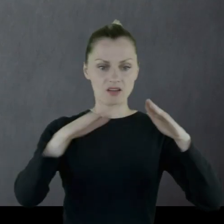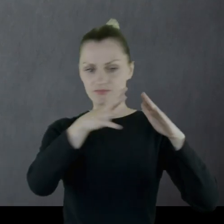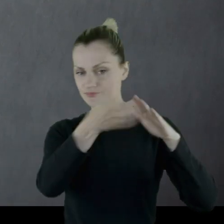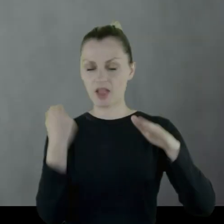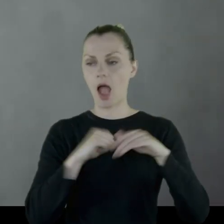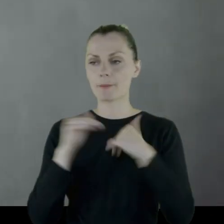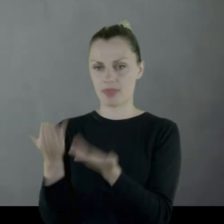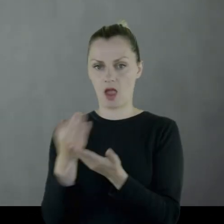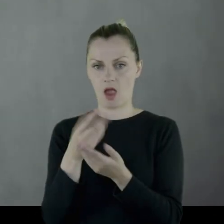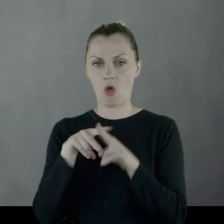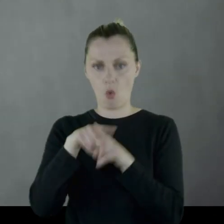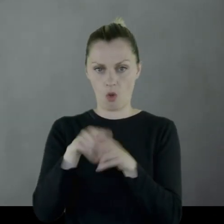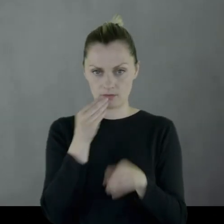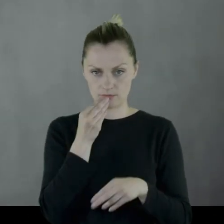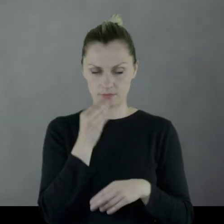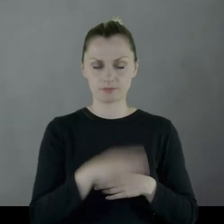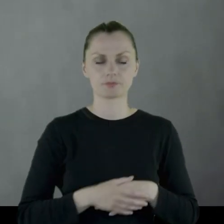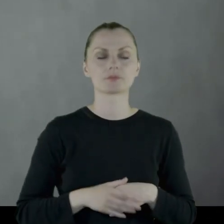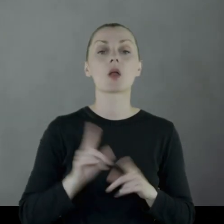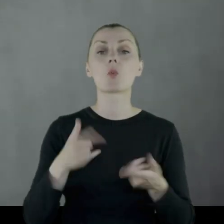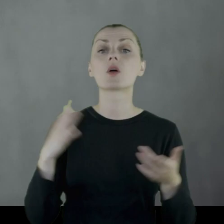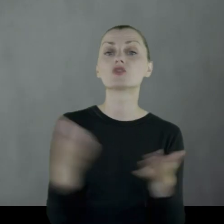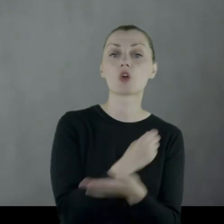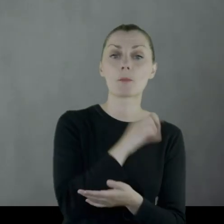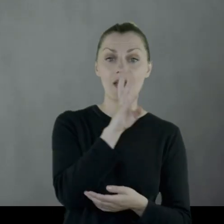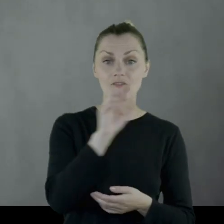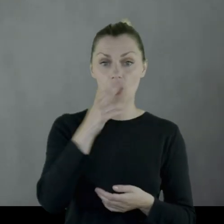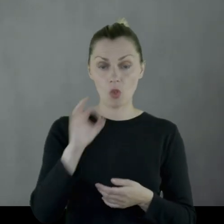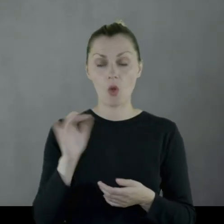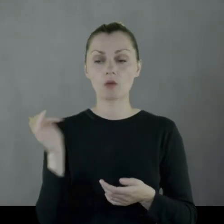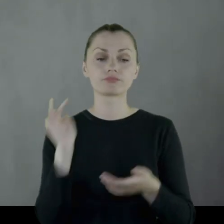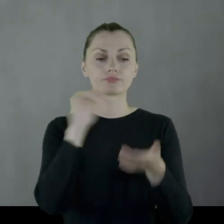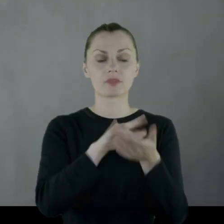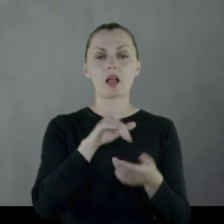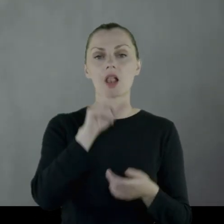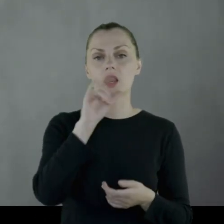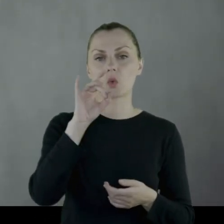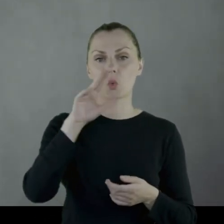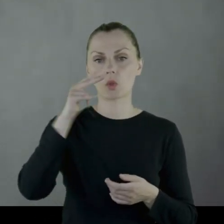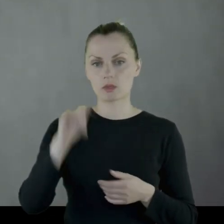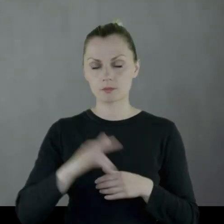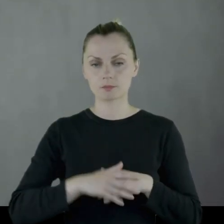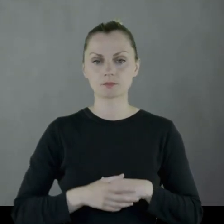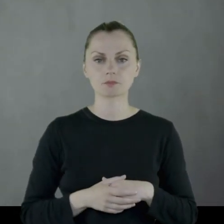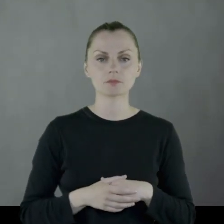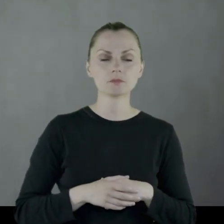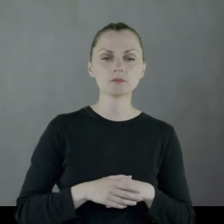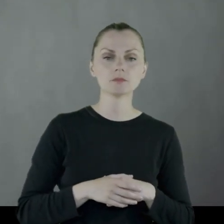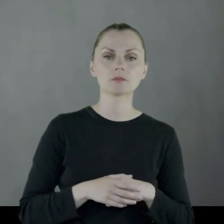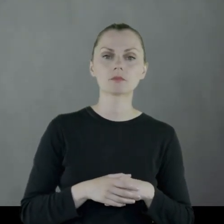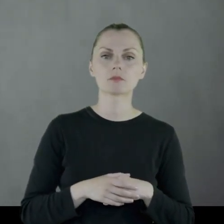Po zdobyciu Wilna oddział stacjonuje w Ligunach na linii demarkacyjnej